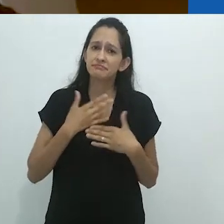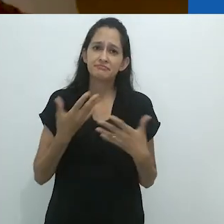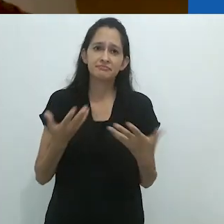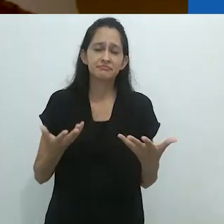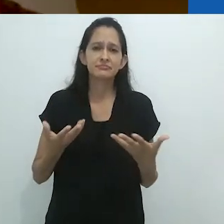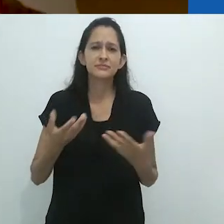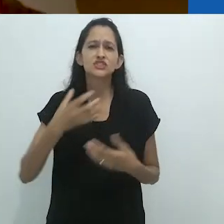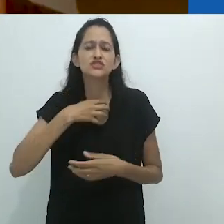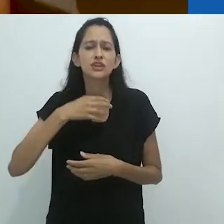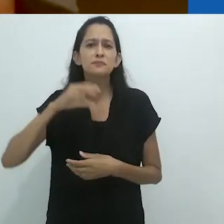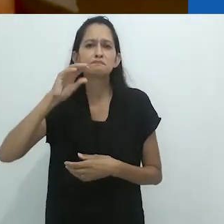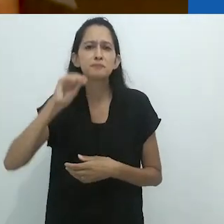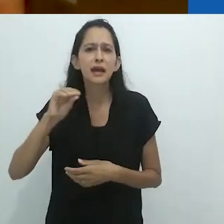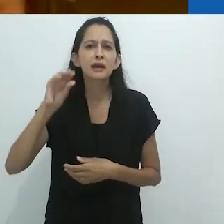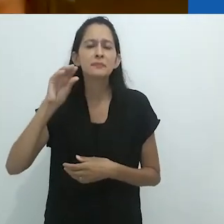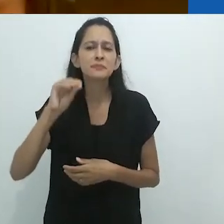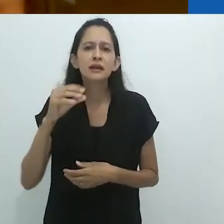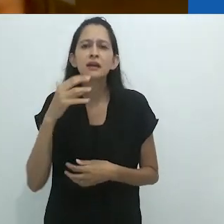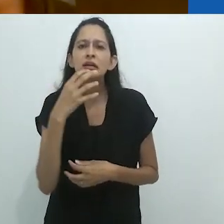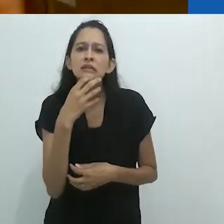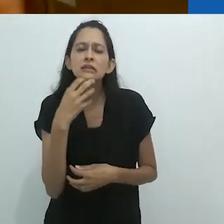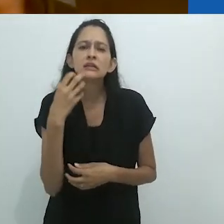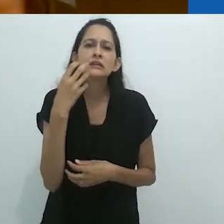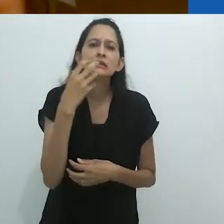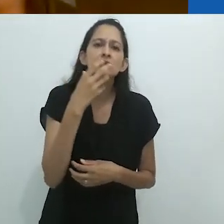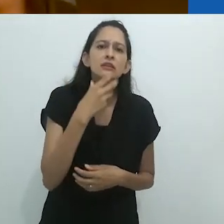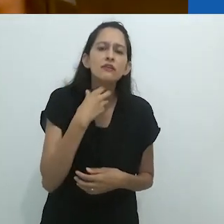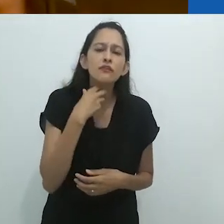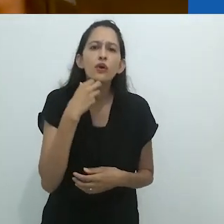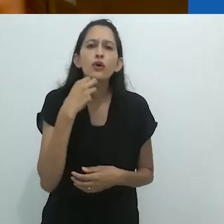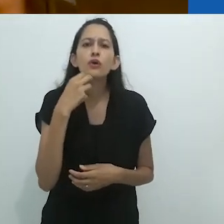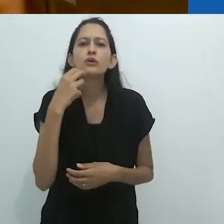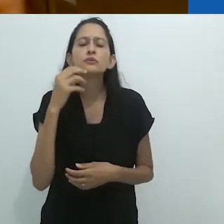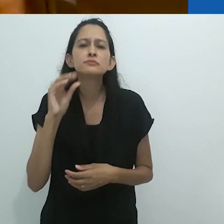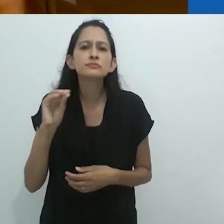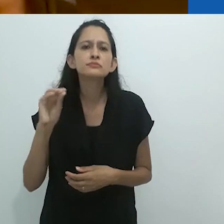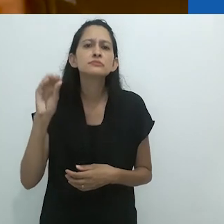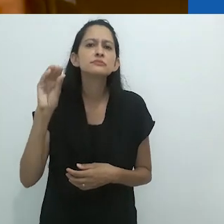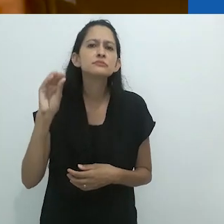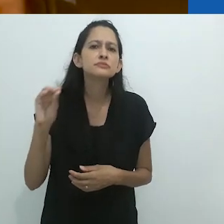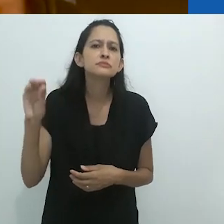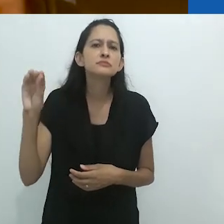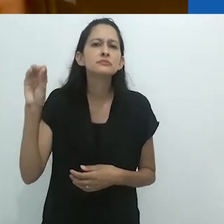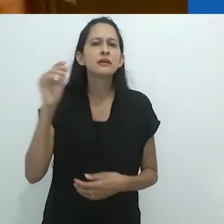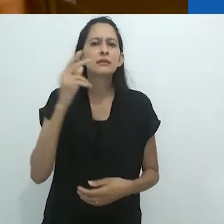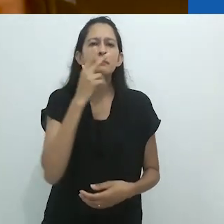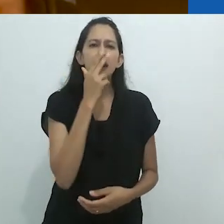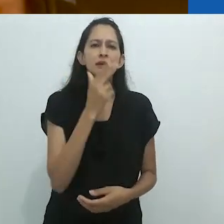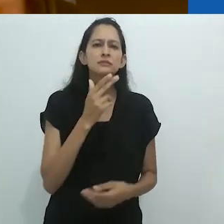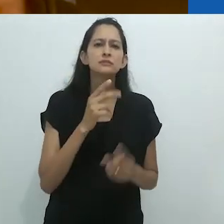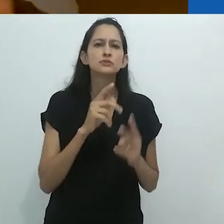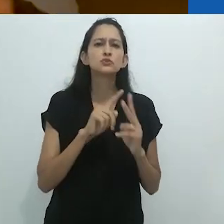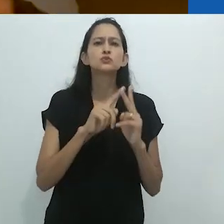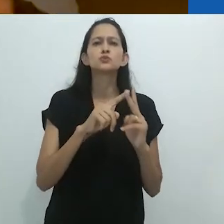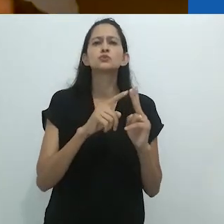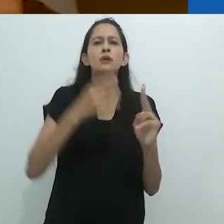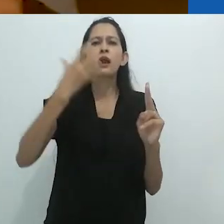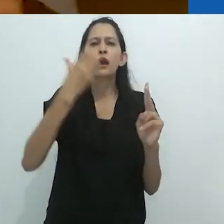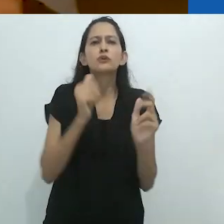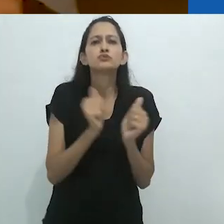para mim, cantar soa como um dueto,